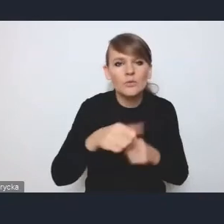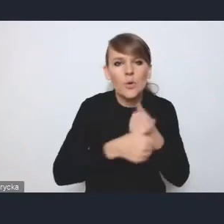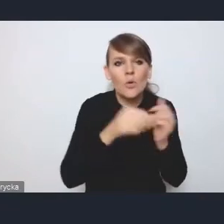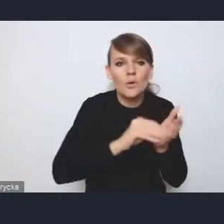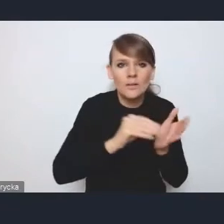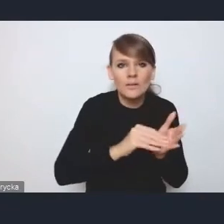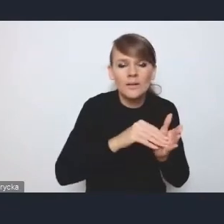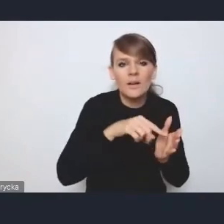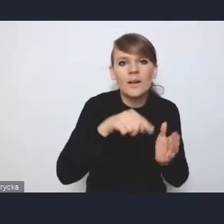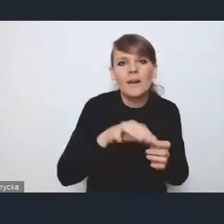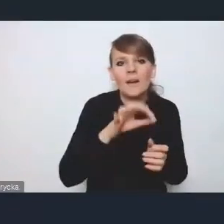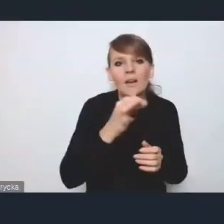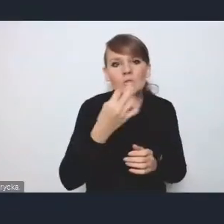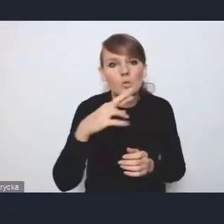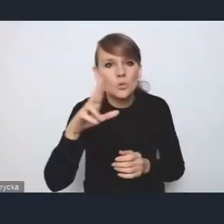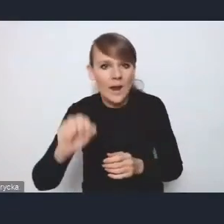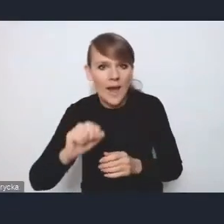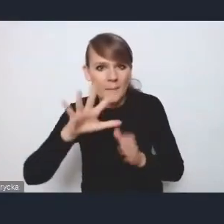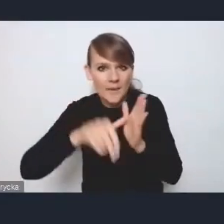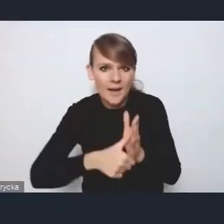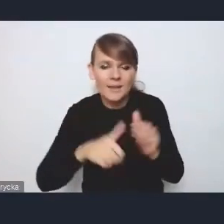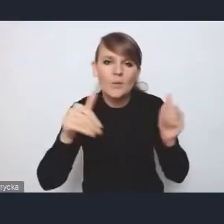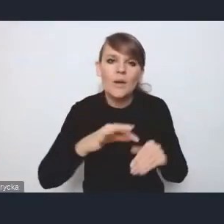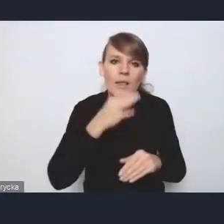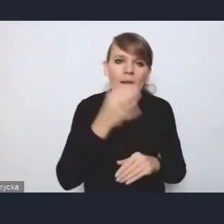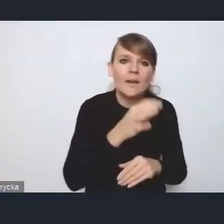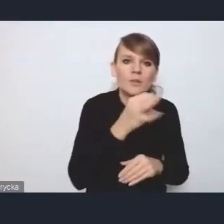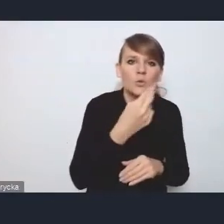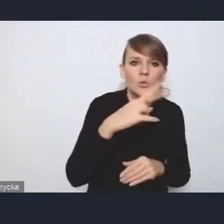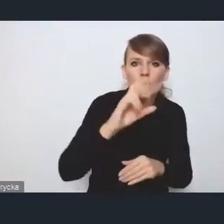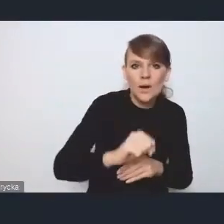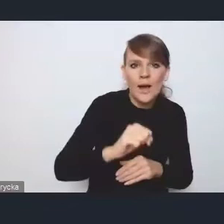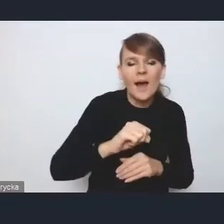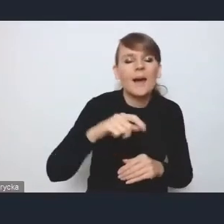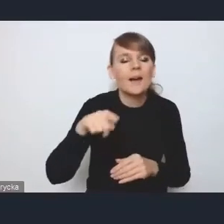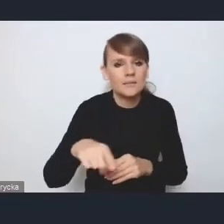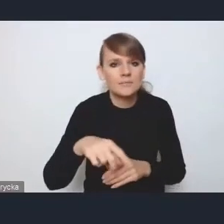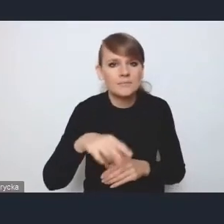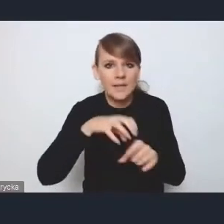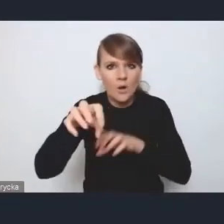może jednak lepsza byłaby struktura koncepcji zagospodarowania krajem, gdzie jest bardziej szczegółowy podział właśnie na metropolie,